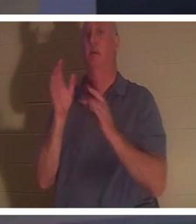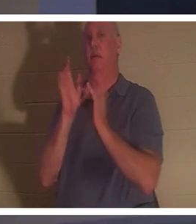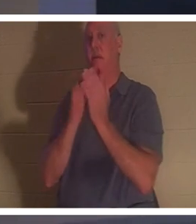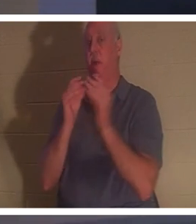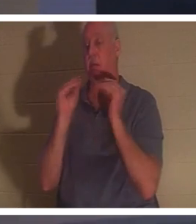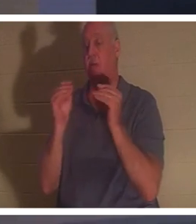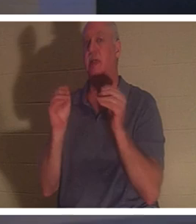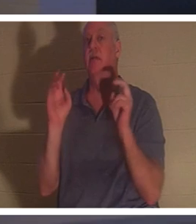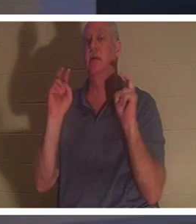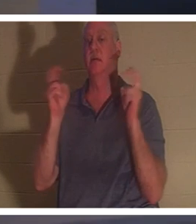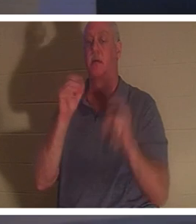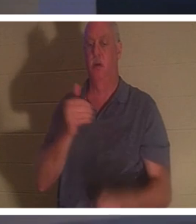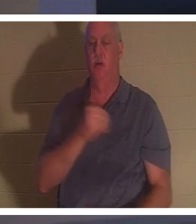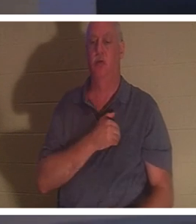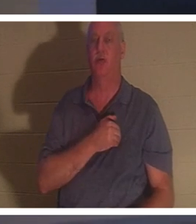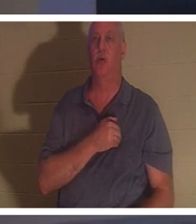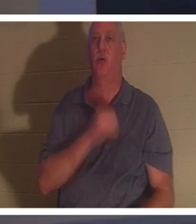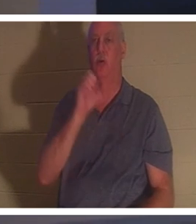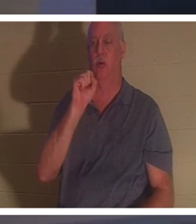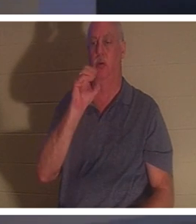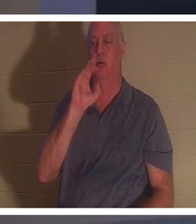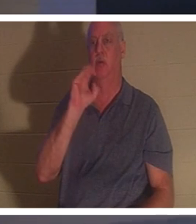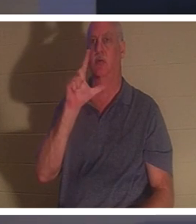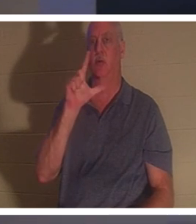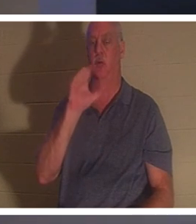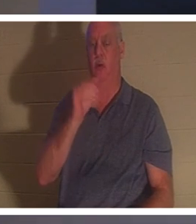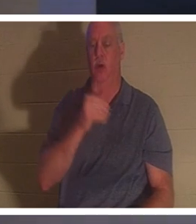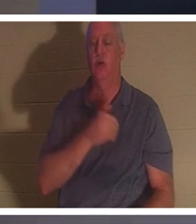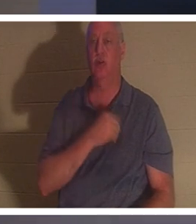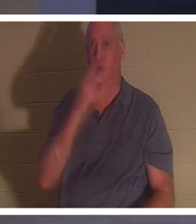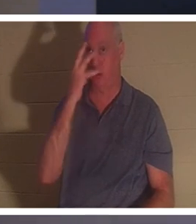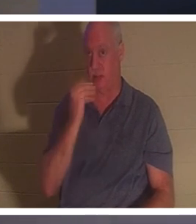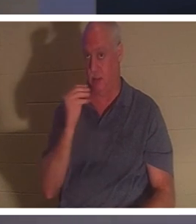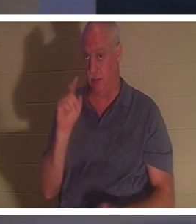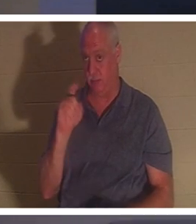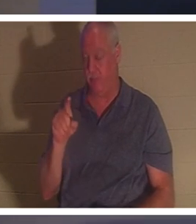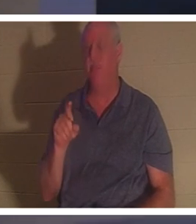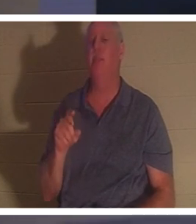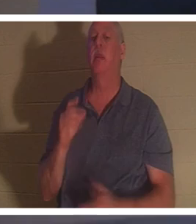! Soul Sleep - что вы думаете о Soul Sleep? Некоторые считают, что когда христианин умирает